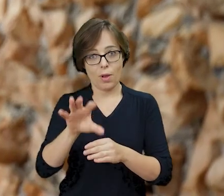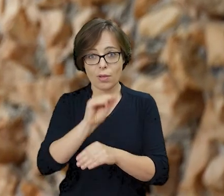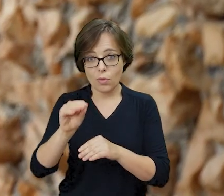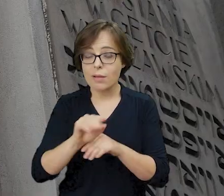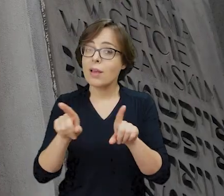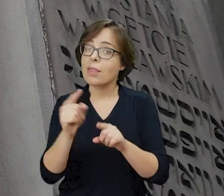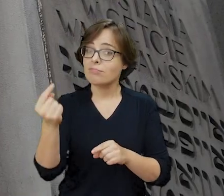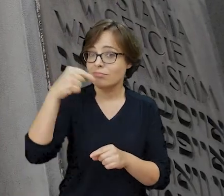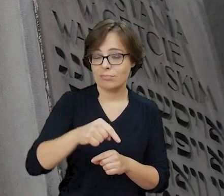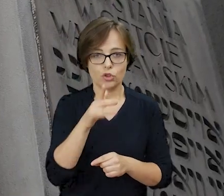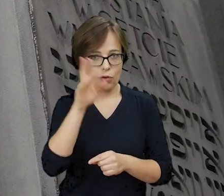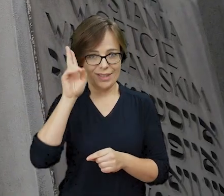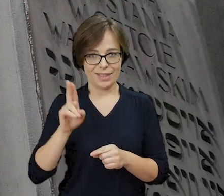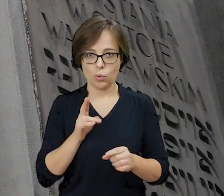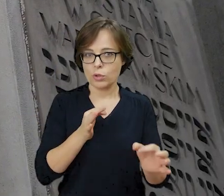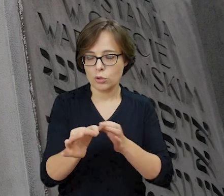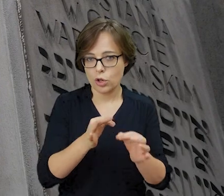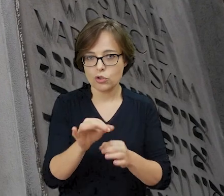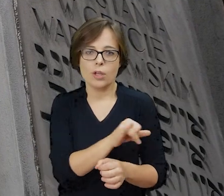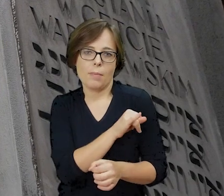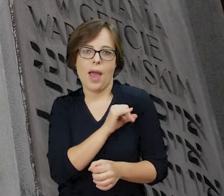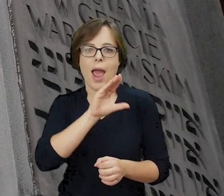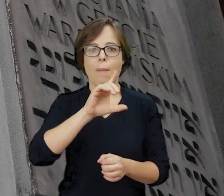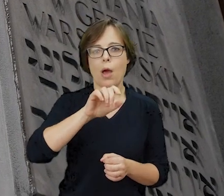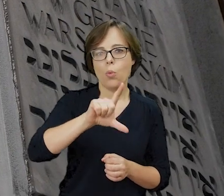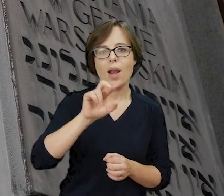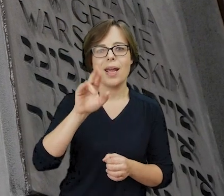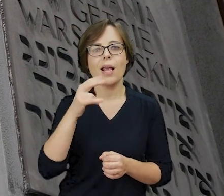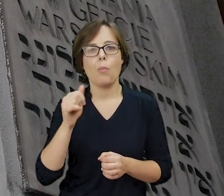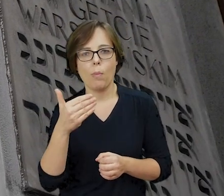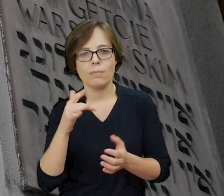a także odwiedzając Żydowski Instytut Historyczny im. Emanuela Ringelbluma w Warszawie.